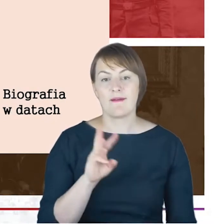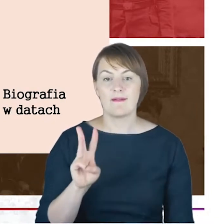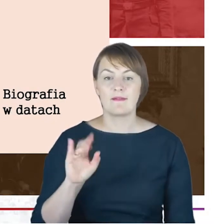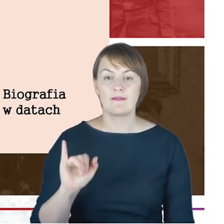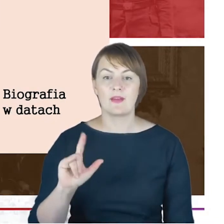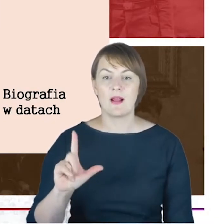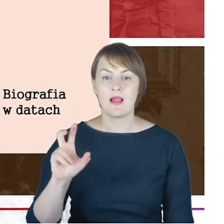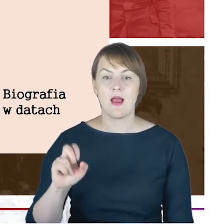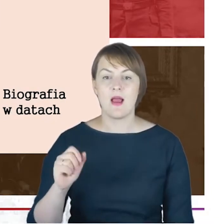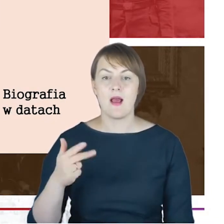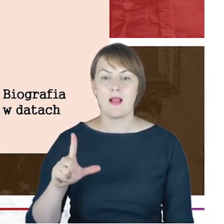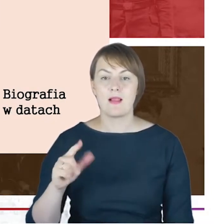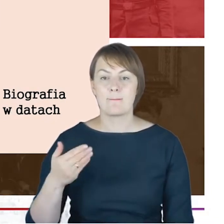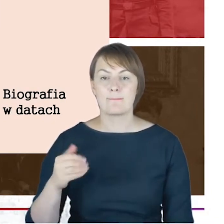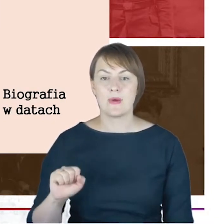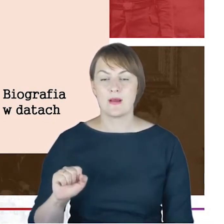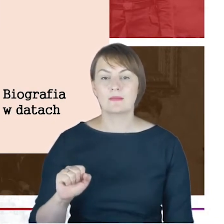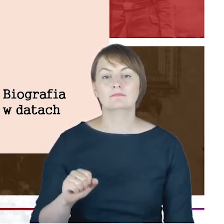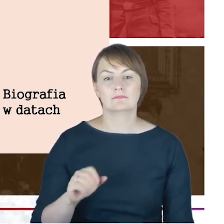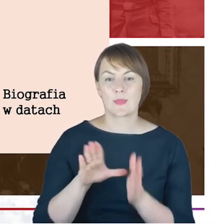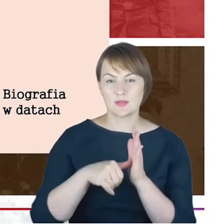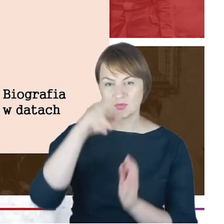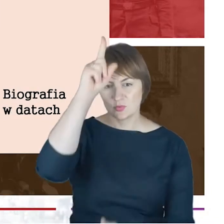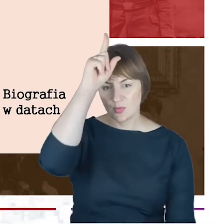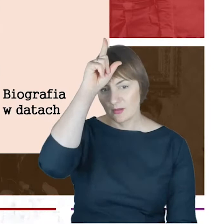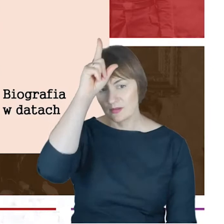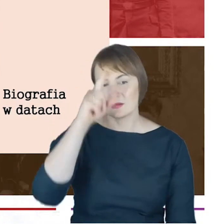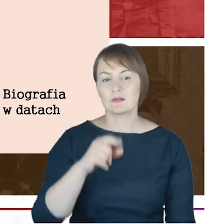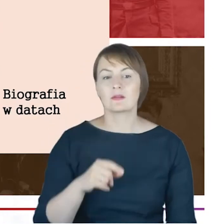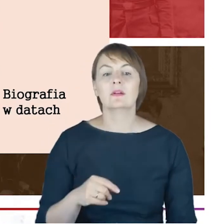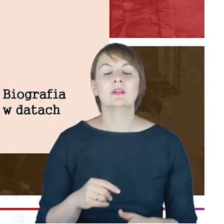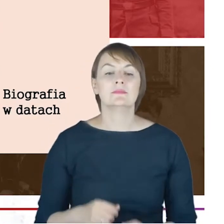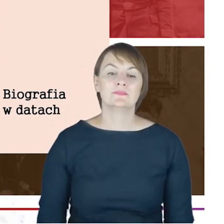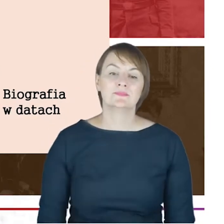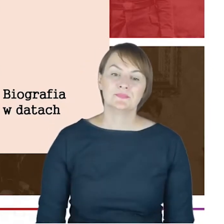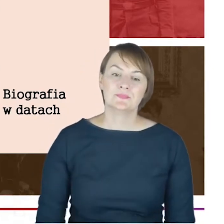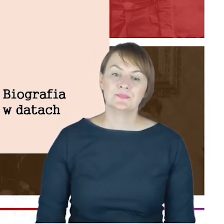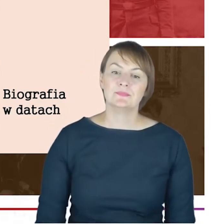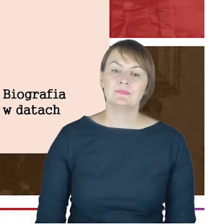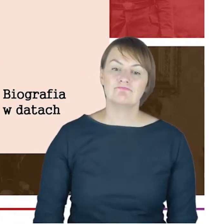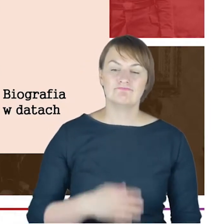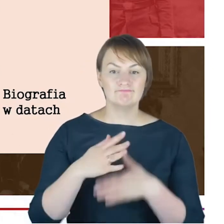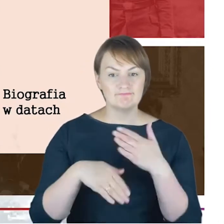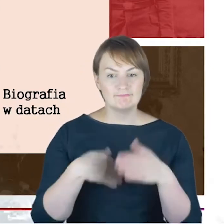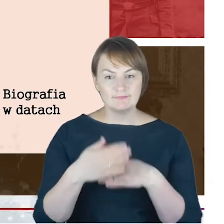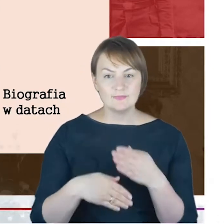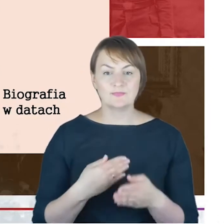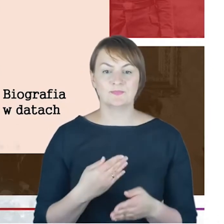na Uniwersytecie w Halle w roku 1867. Później-i tutaj Państwo już widzą-pojawia się w